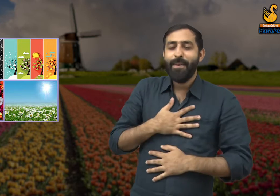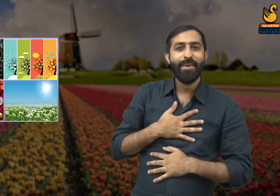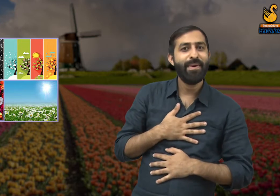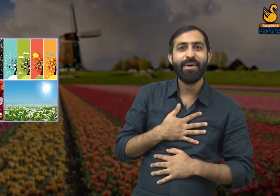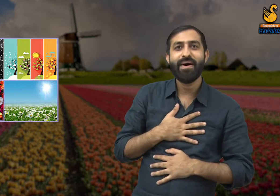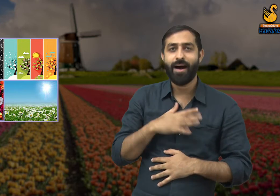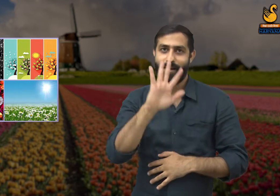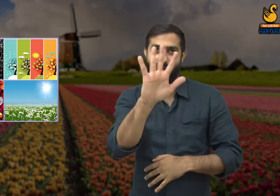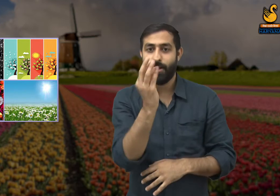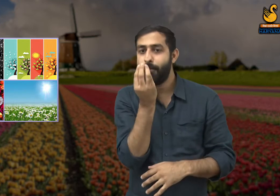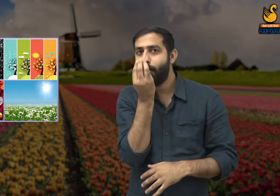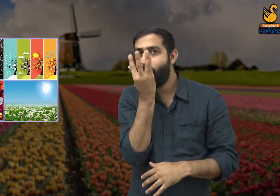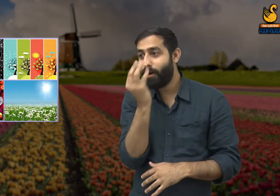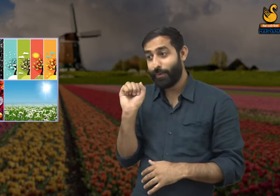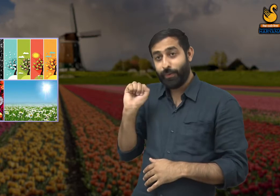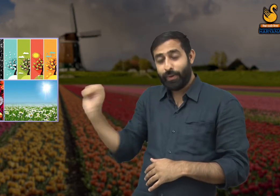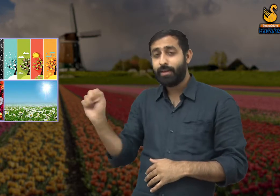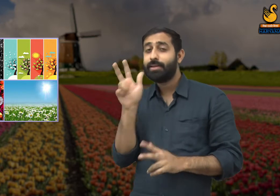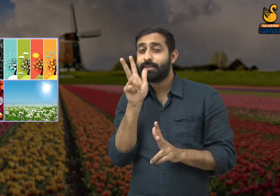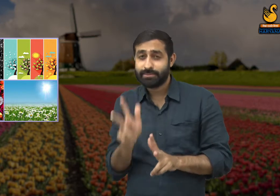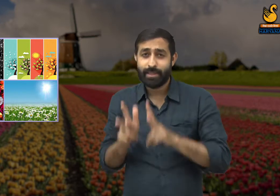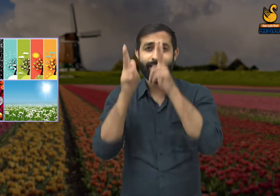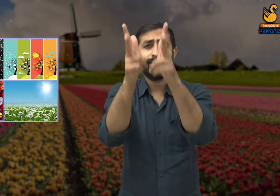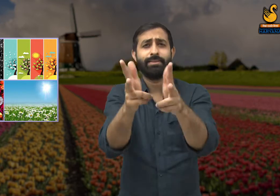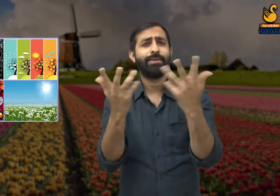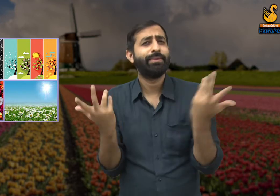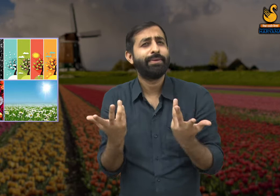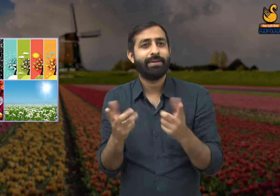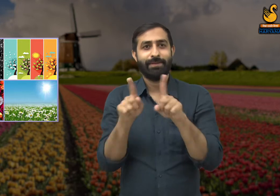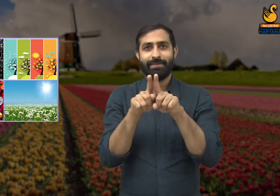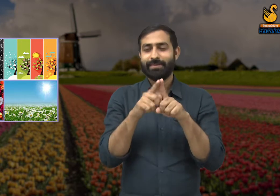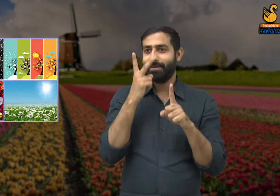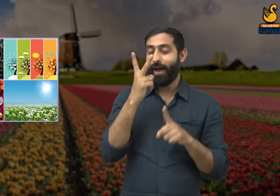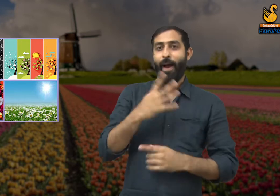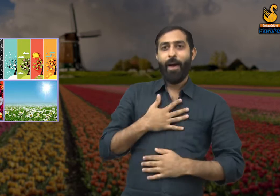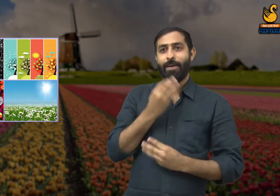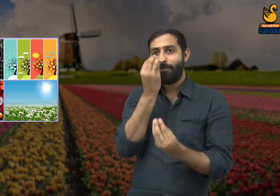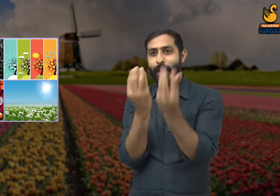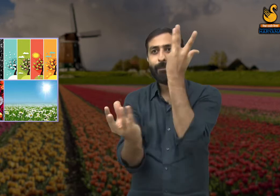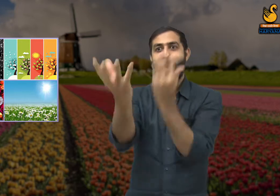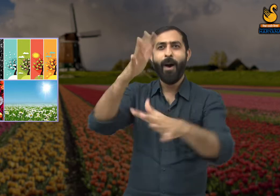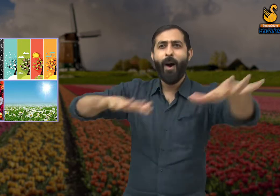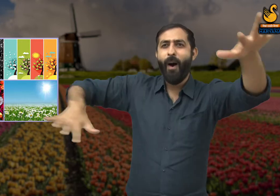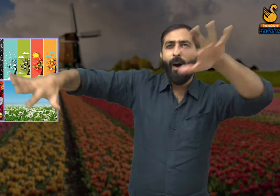कि वसंत ऋतु आप धन्य हो! वहीँ एक छोटा सा फूल कवि से कहता है, आपने कहा -